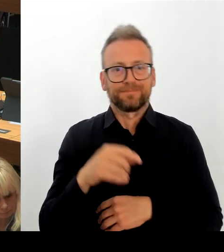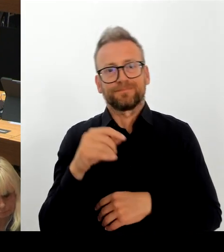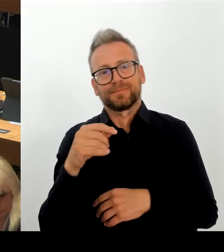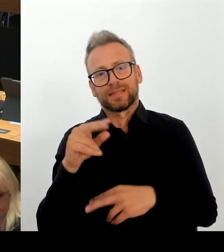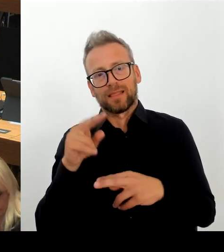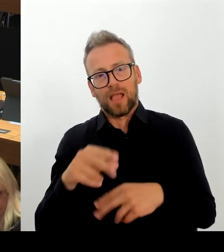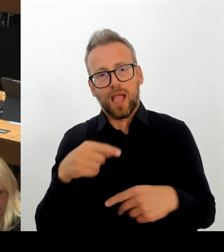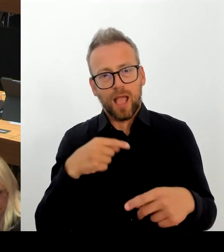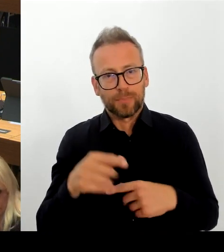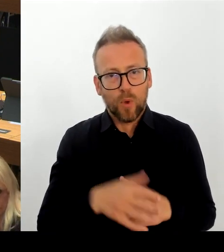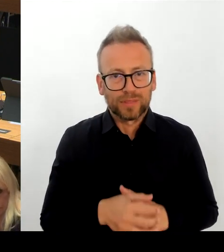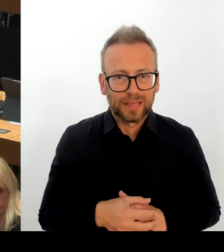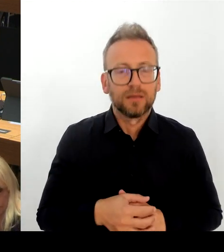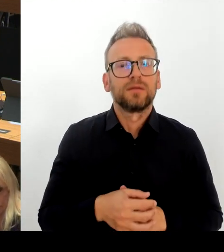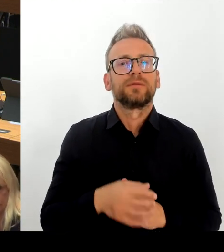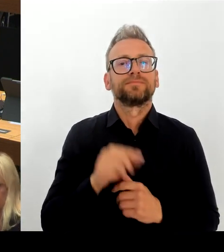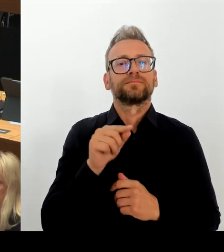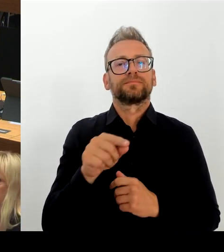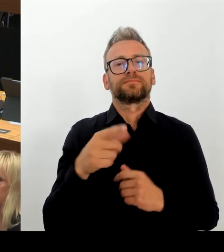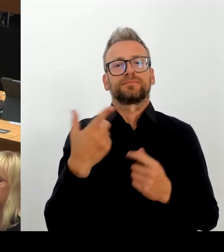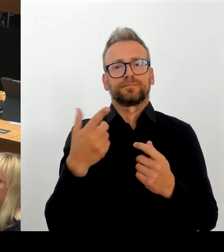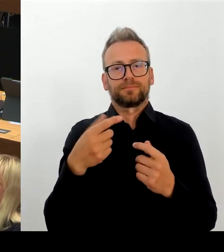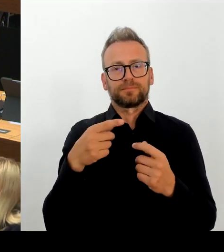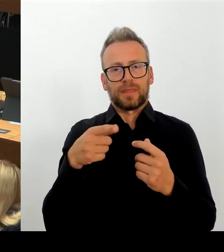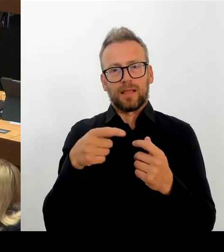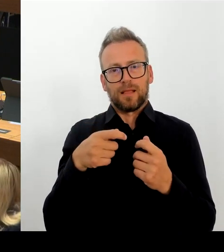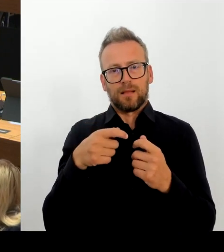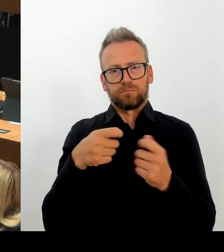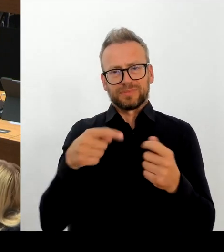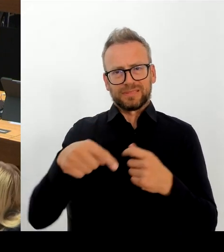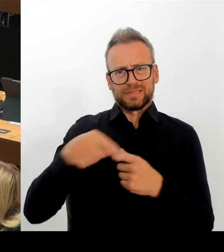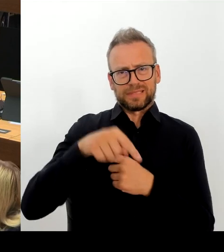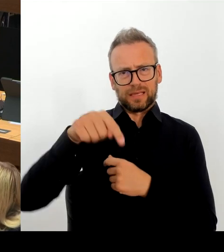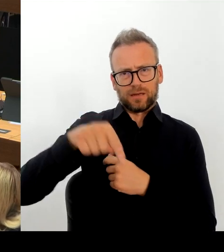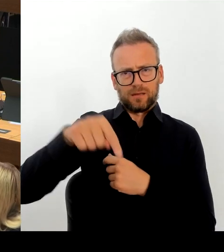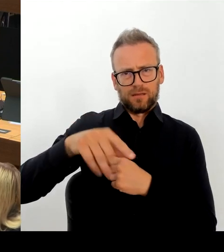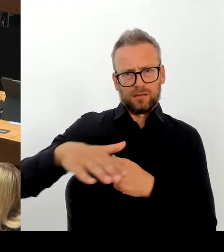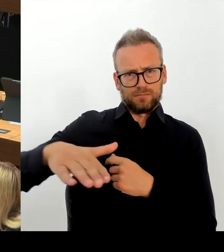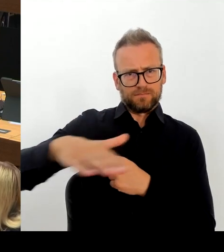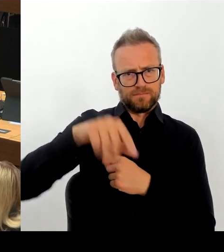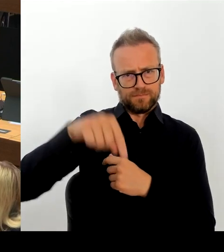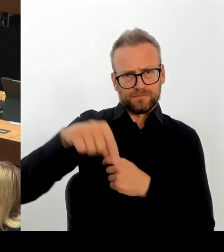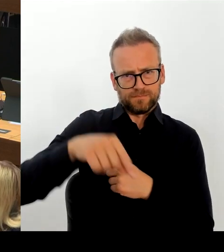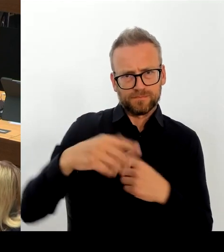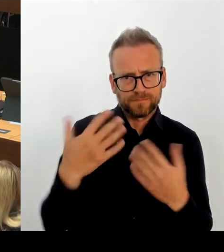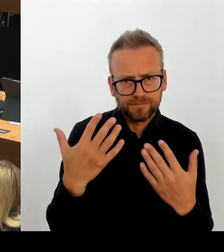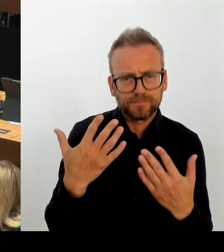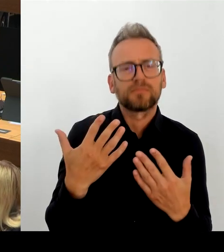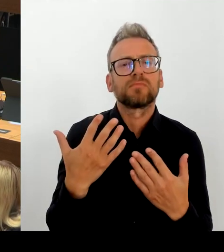und den geplanten modularen Ergänzungsbau auf einen anderen Standort innerhalb der Schulplanungsregion